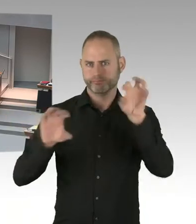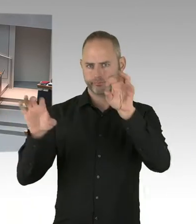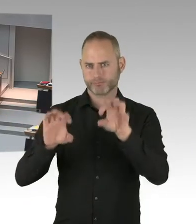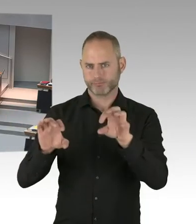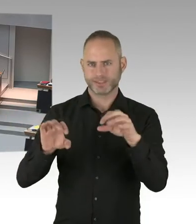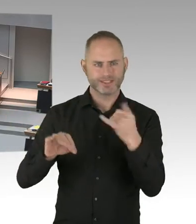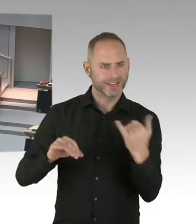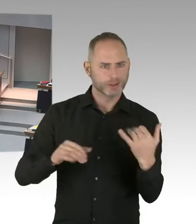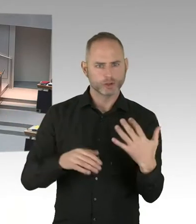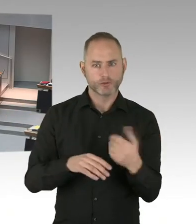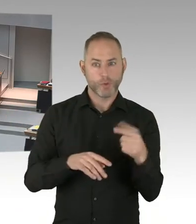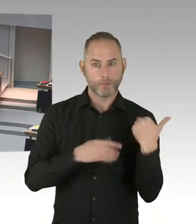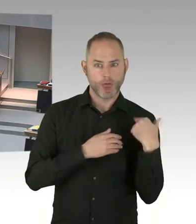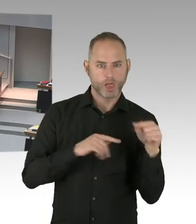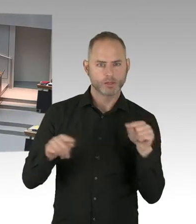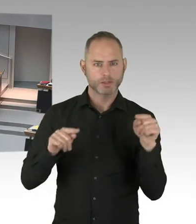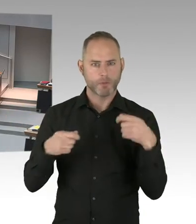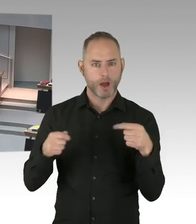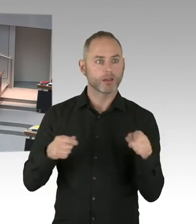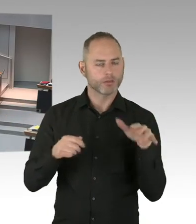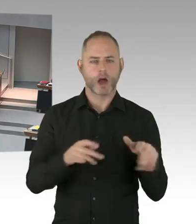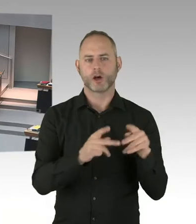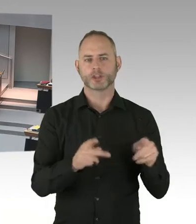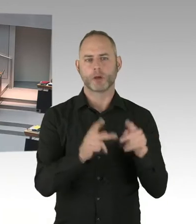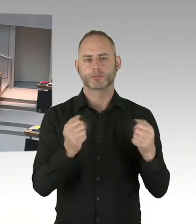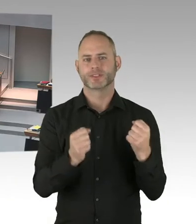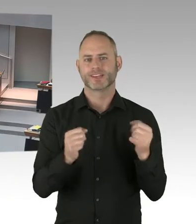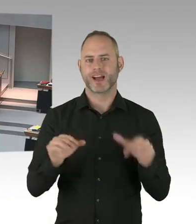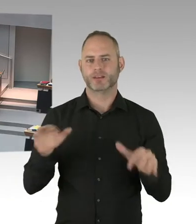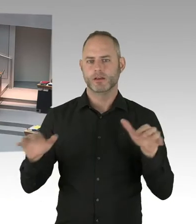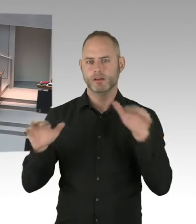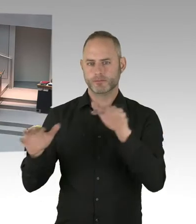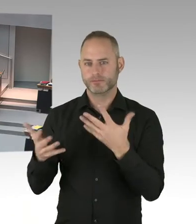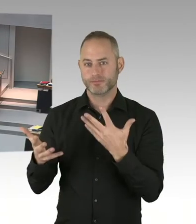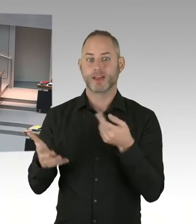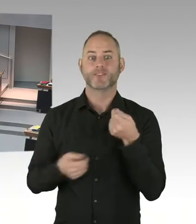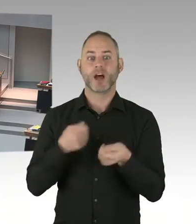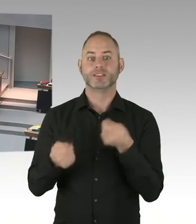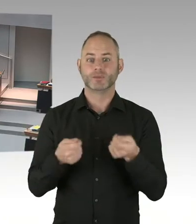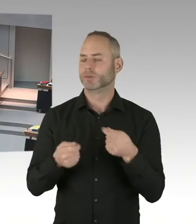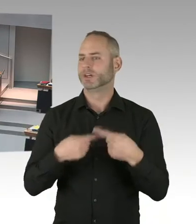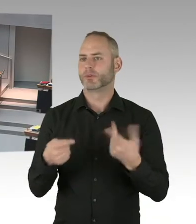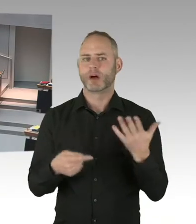Es ist eine selbstverständige Verpflichtung der Betreiber dieser Märkte auch für Sicherheit einzustehen.